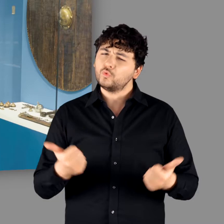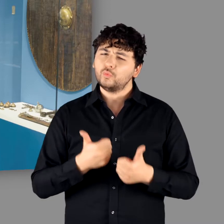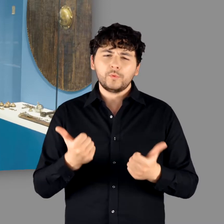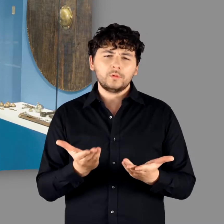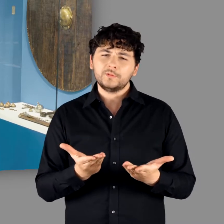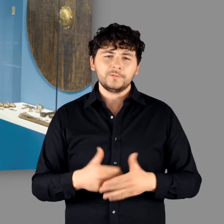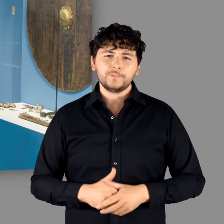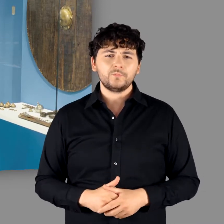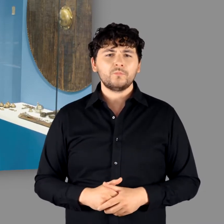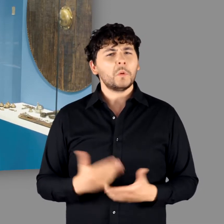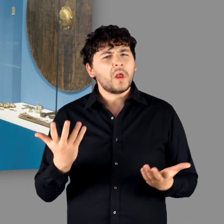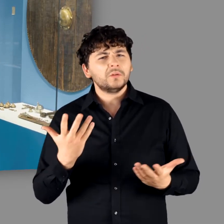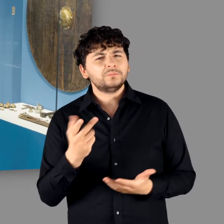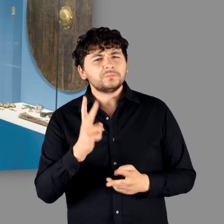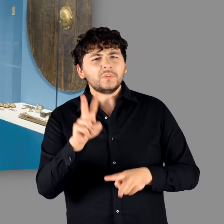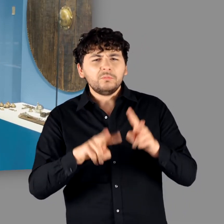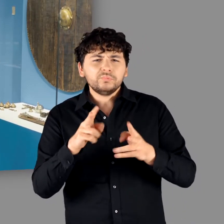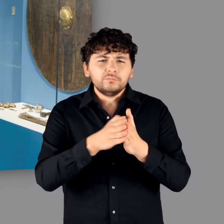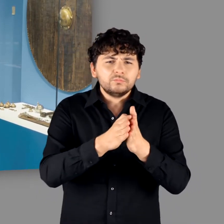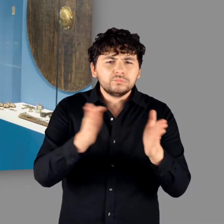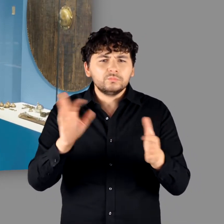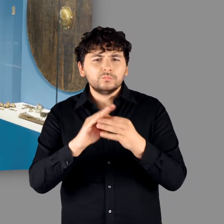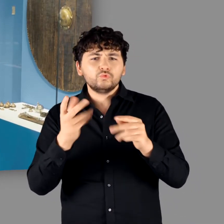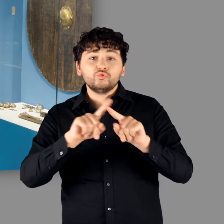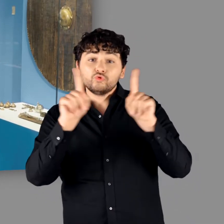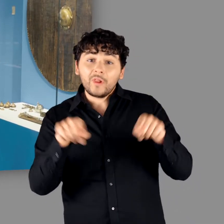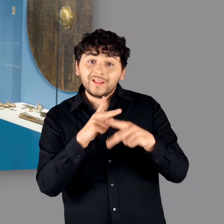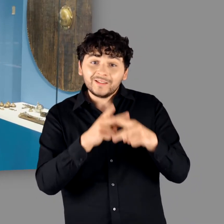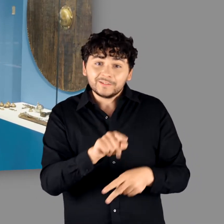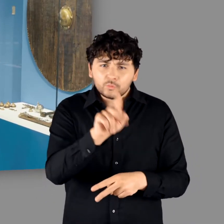"Es ist wirklich ein schönes Stück. Es gibt noch eine ganze Reihe von Schildresten die tatsächlich